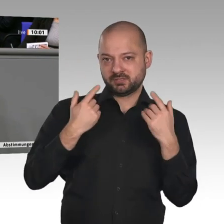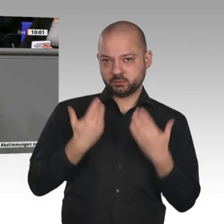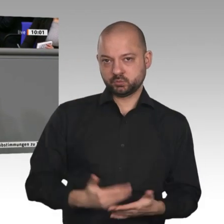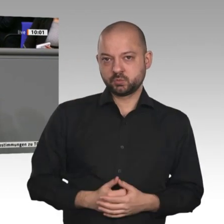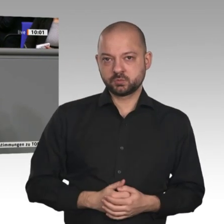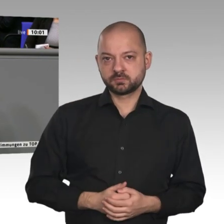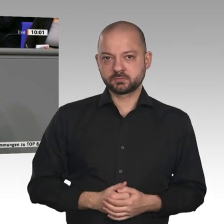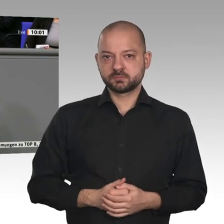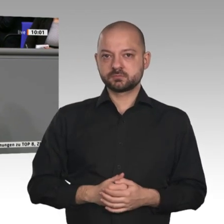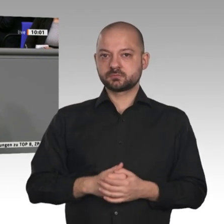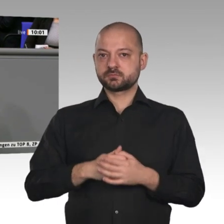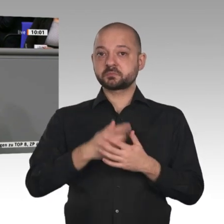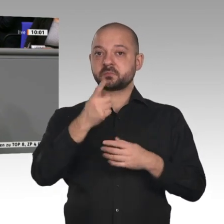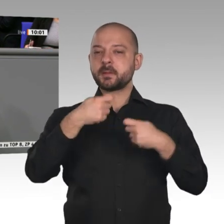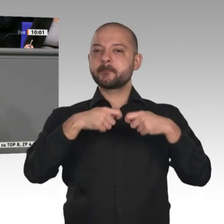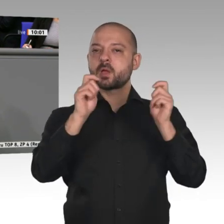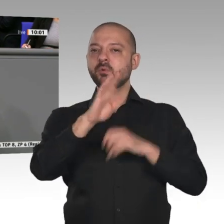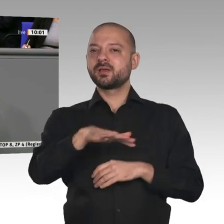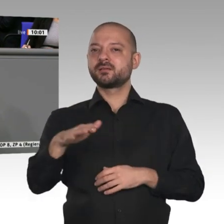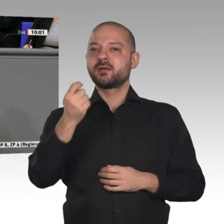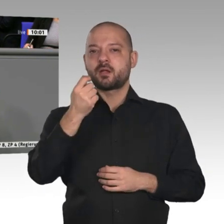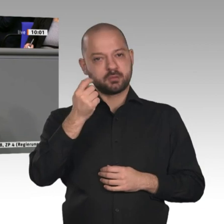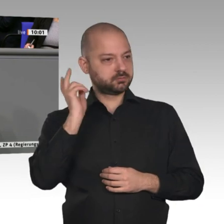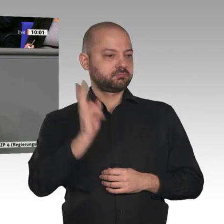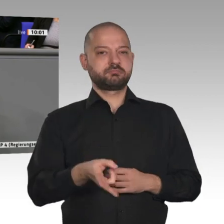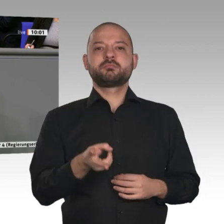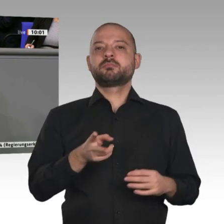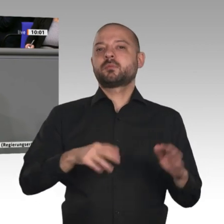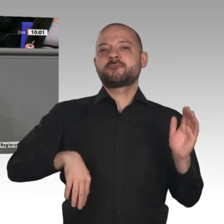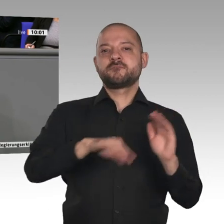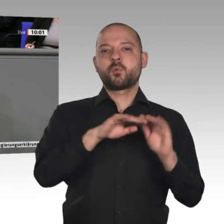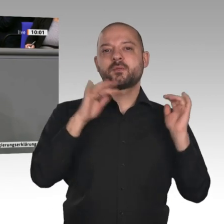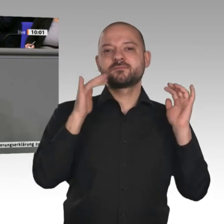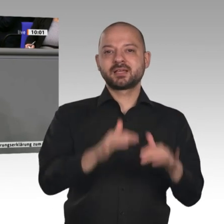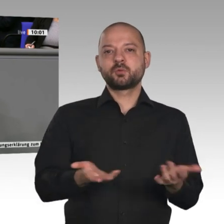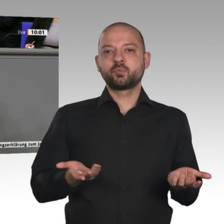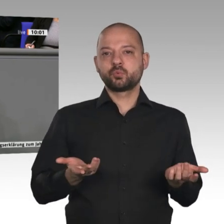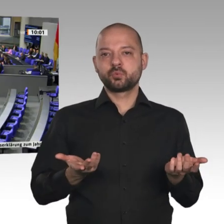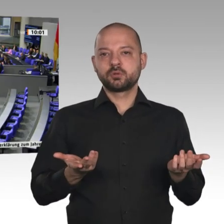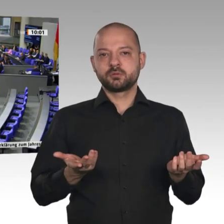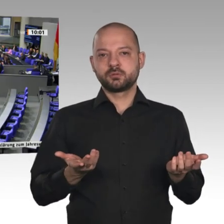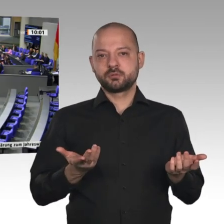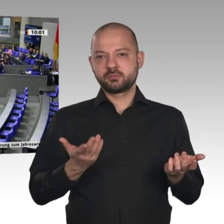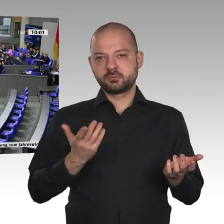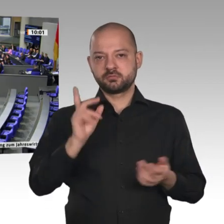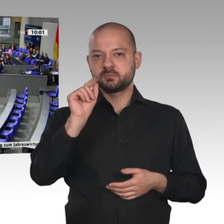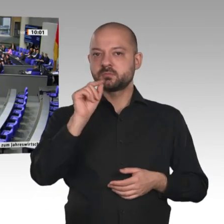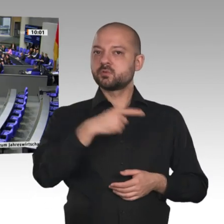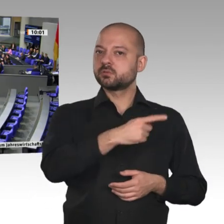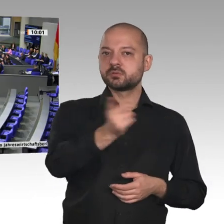dass breite Teile unserer Bevölkerung in der Lage sind, zukünftig Wohneigentum zu erwirtschaften.